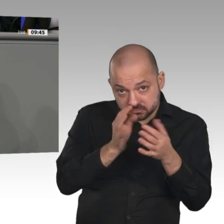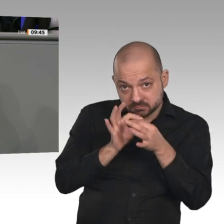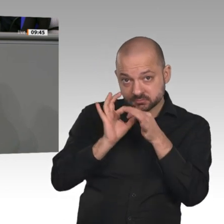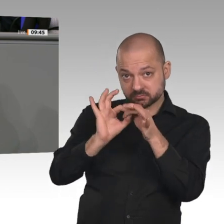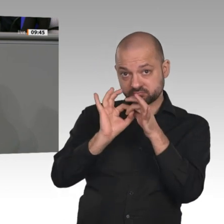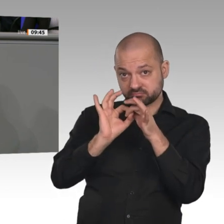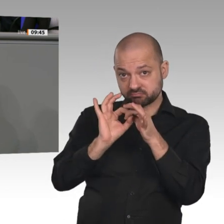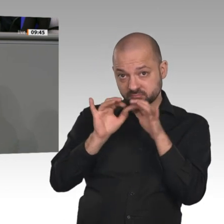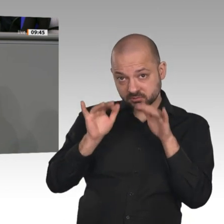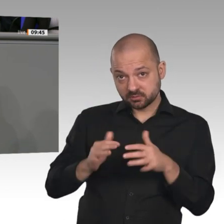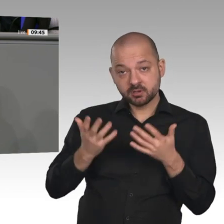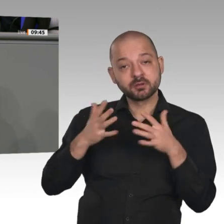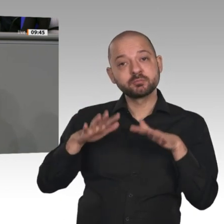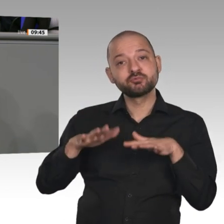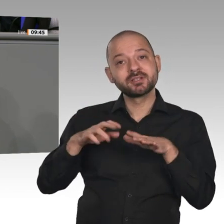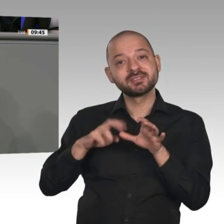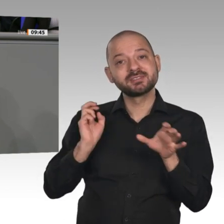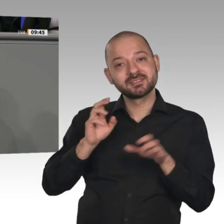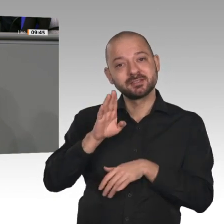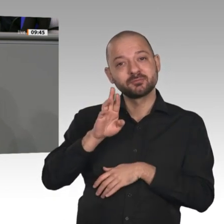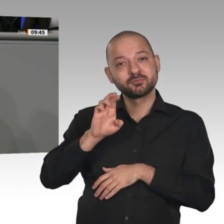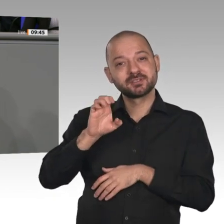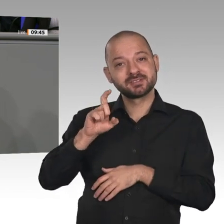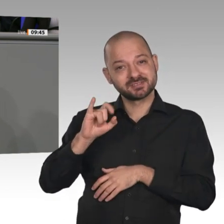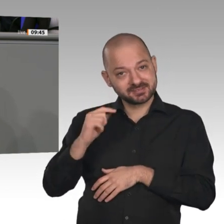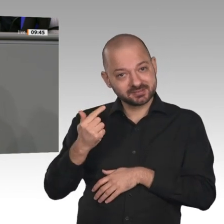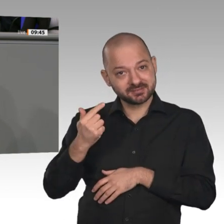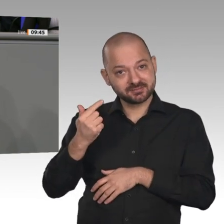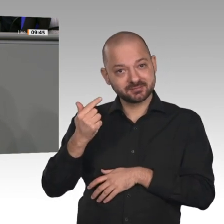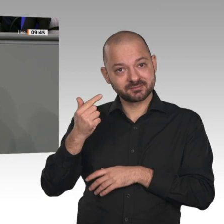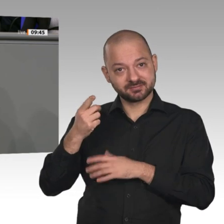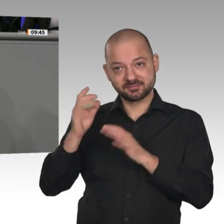zwischen den USA und China vielleicht nicht so schlimm wird, wie man befürchten musste.